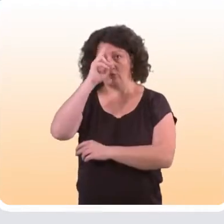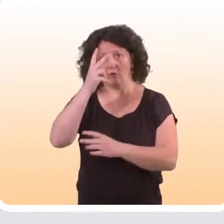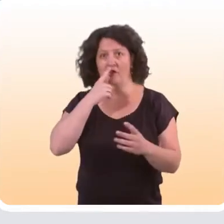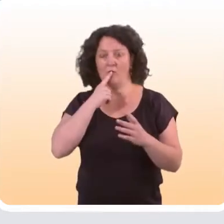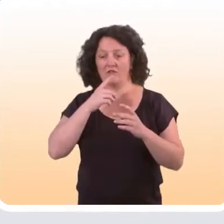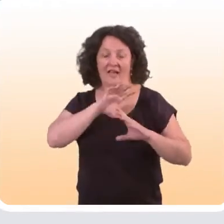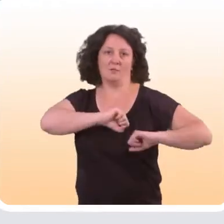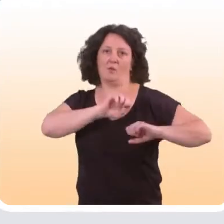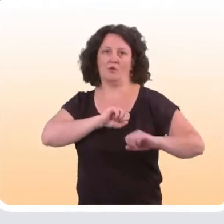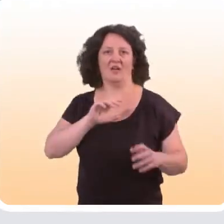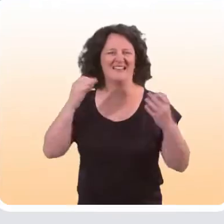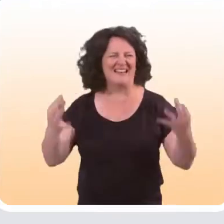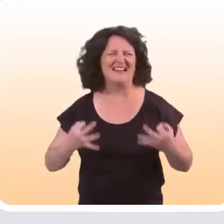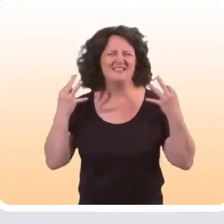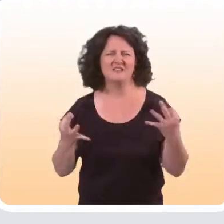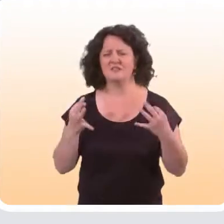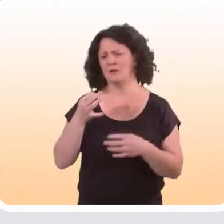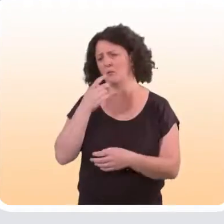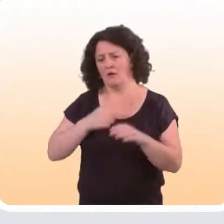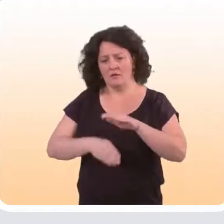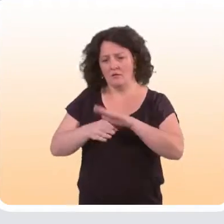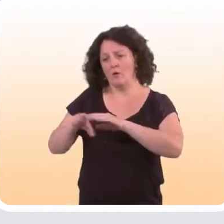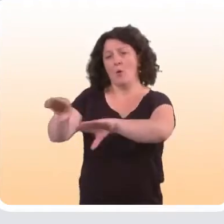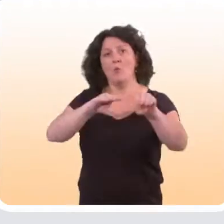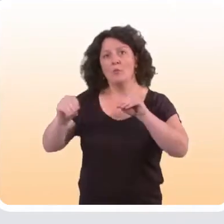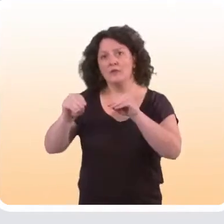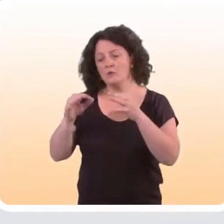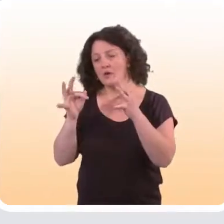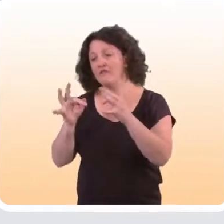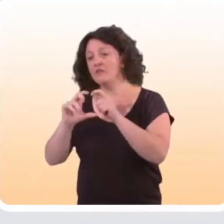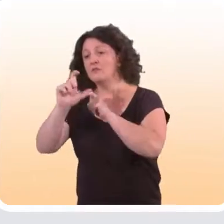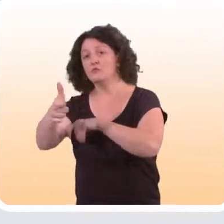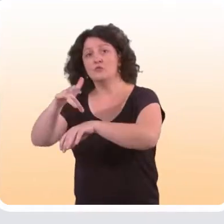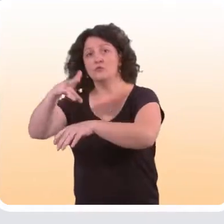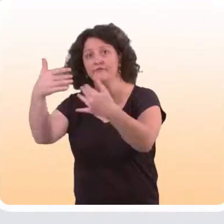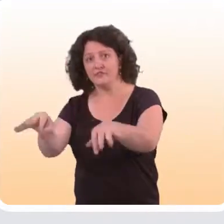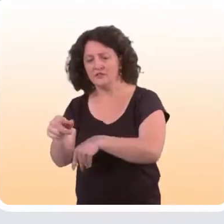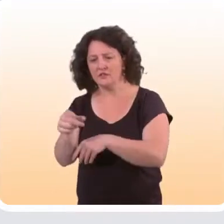c'est très classique. On compare les effets observés au sein d’une population qui a bénéficié de l’intervention